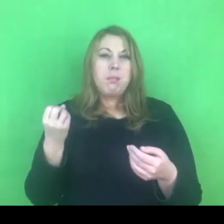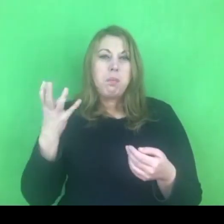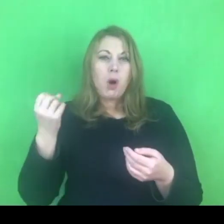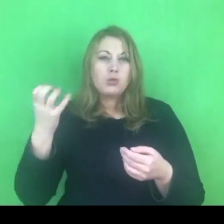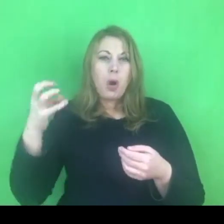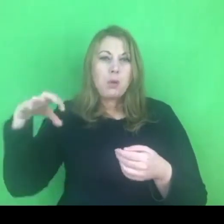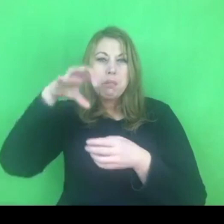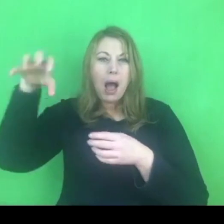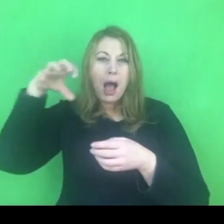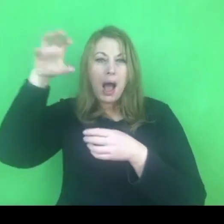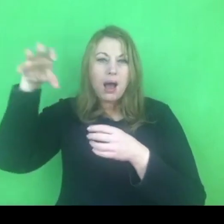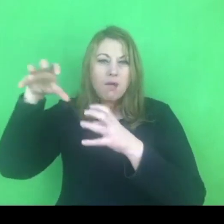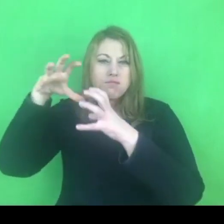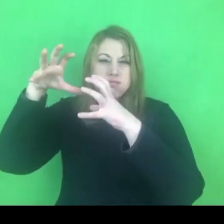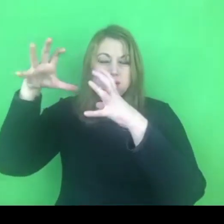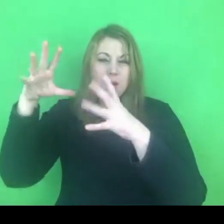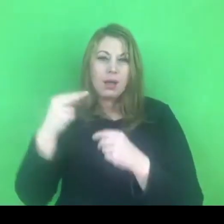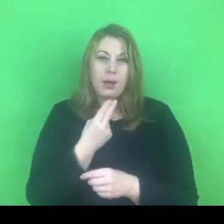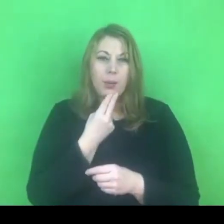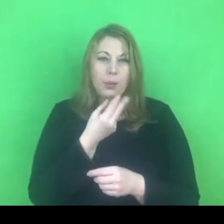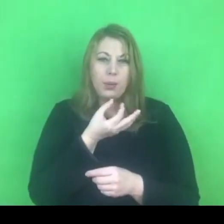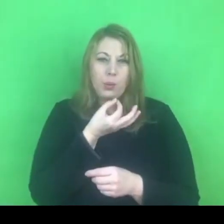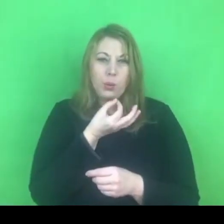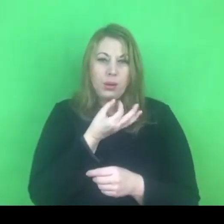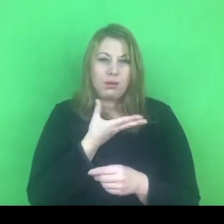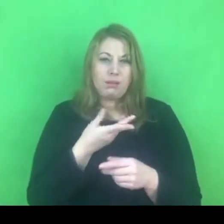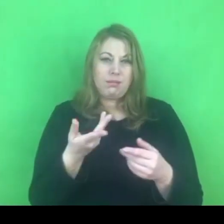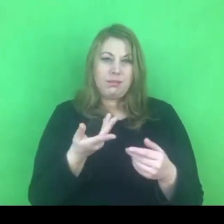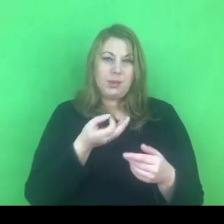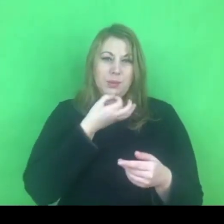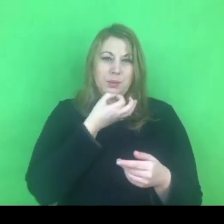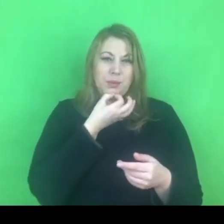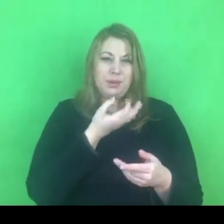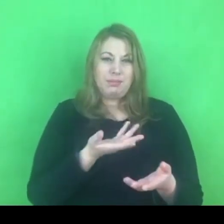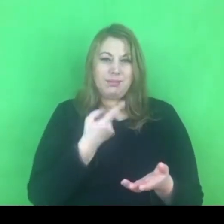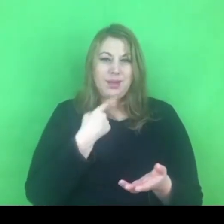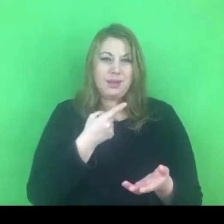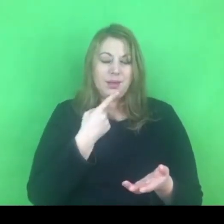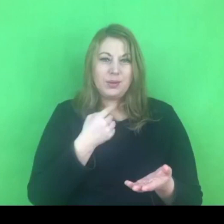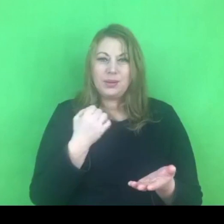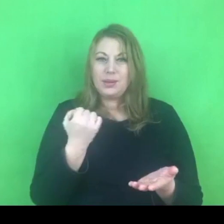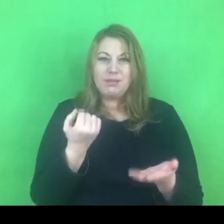Zanim będziemy mogli go realizować pewnie też miną kolejne tygodnie.